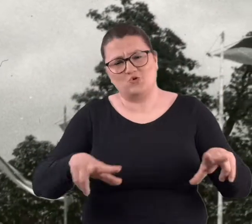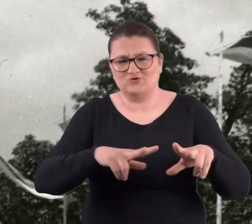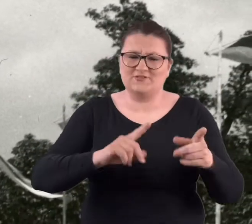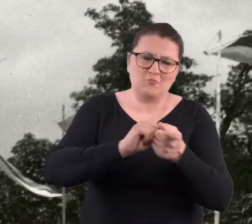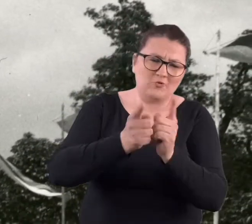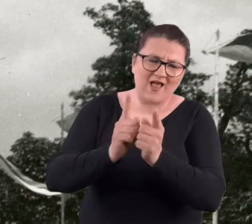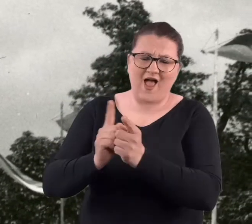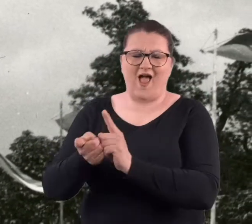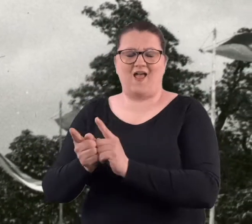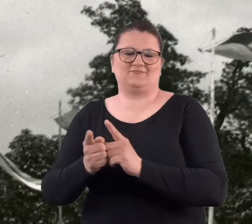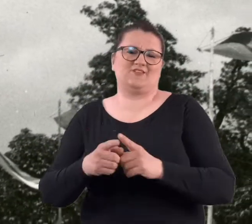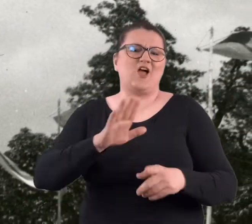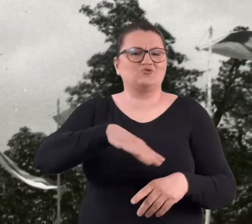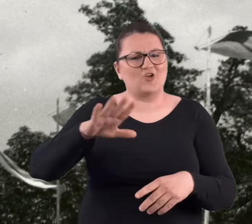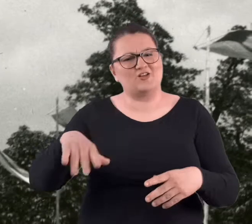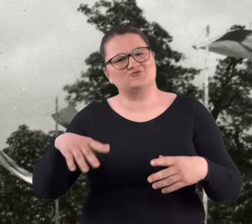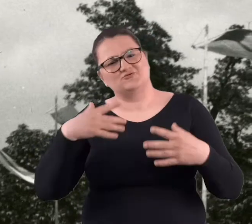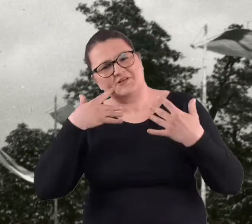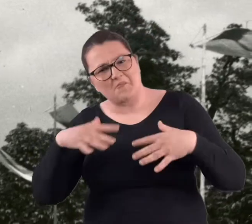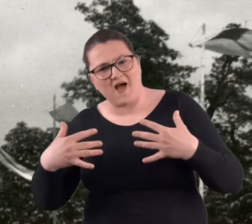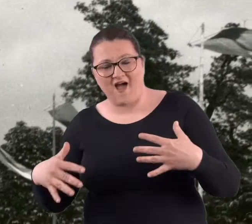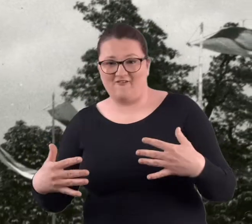rodzinnych spotkań, zabaw dla dzieci.